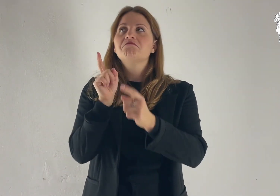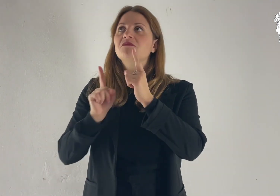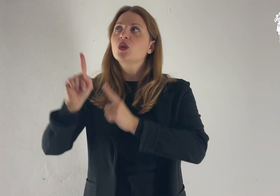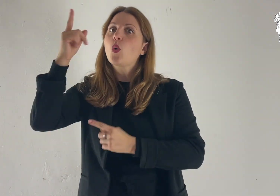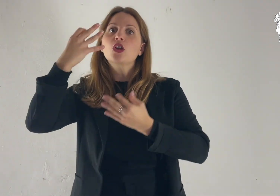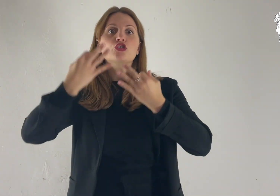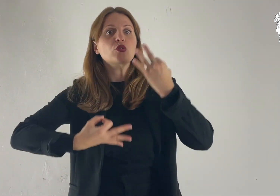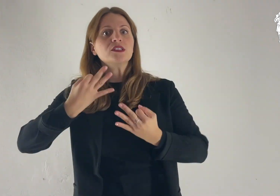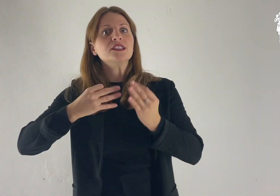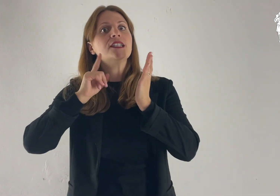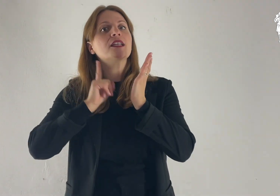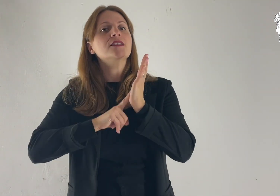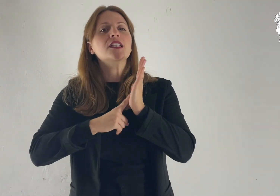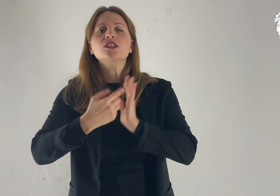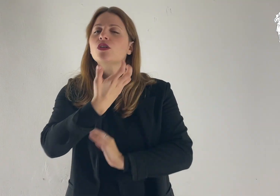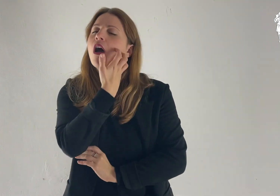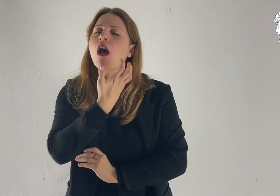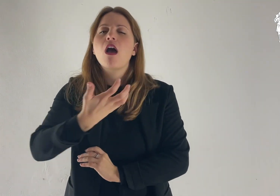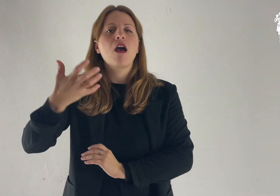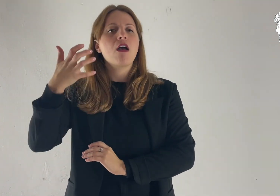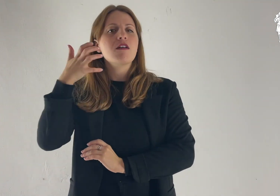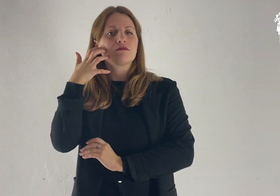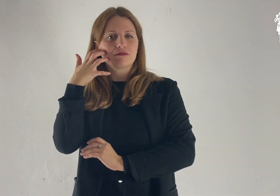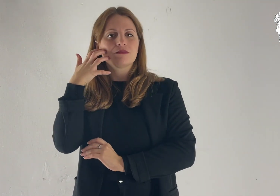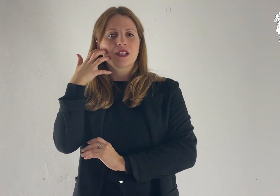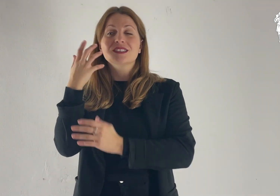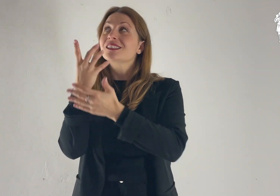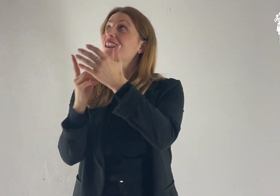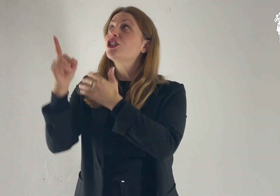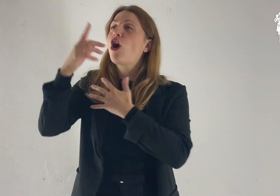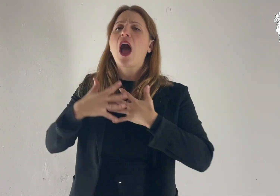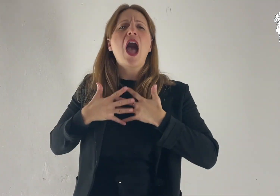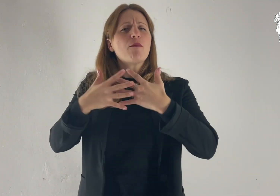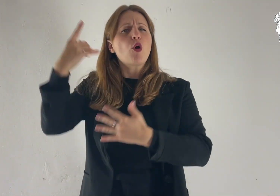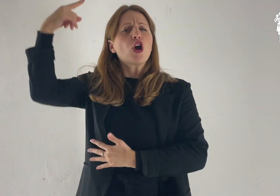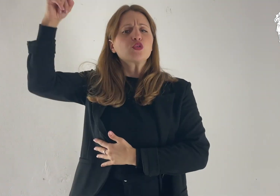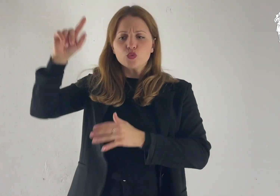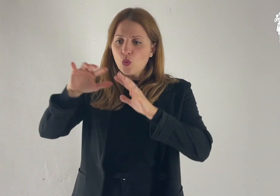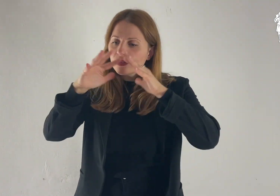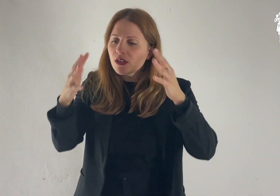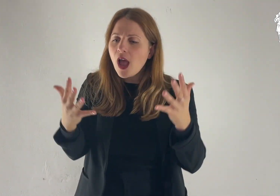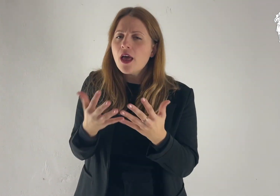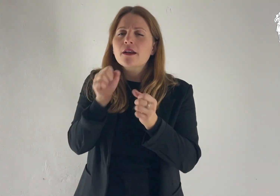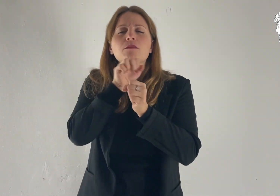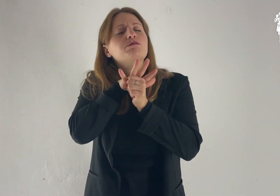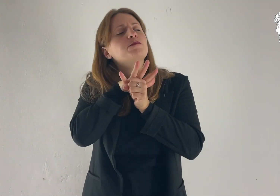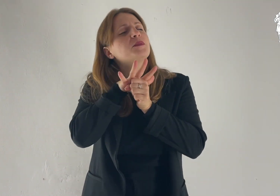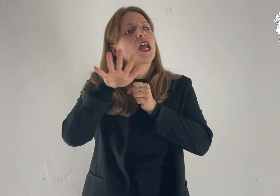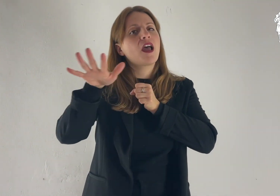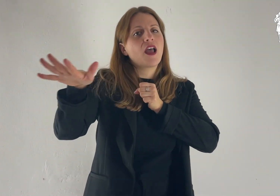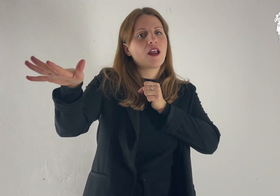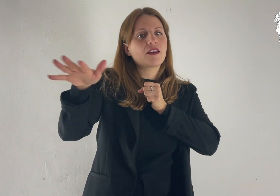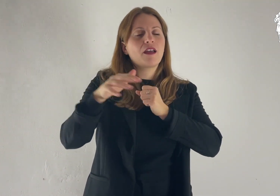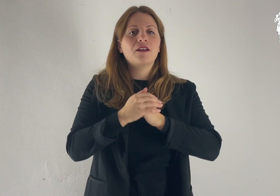Egli ama la giustizia e il diritto; dell'amore del Signore è piena la terra.